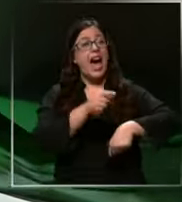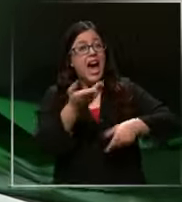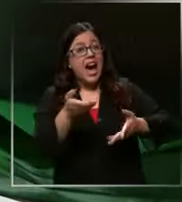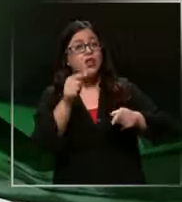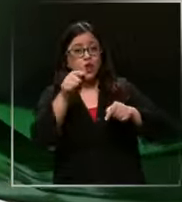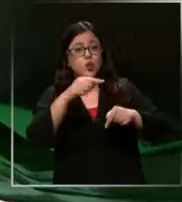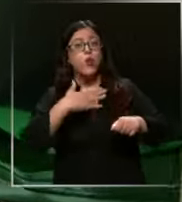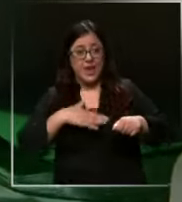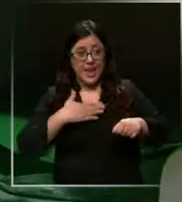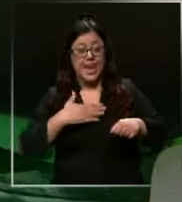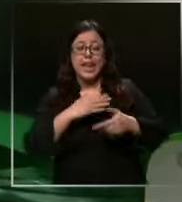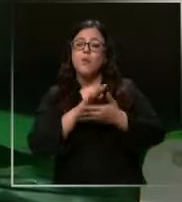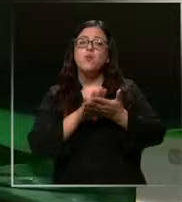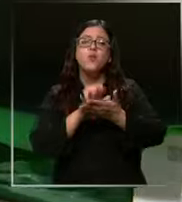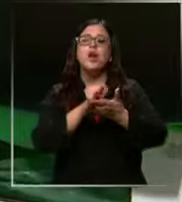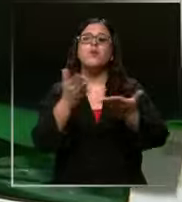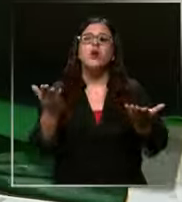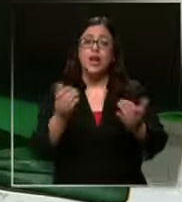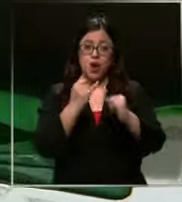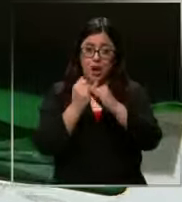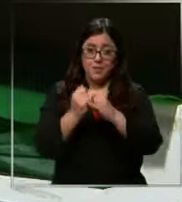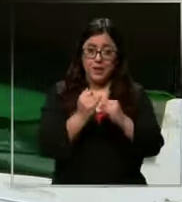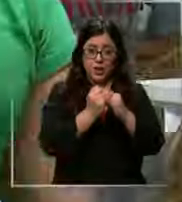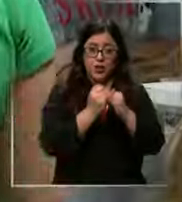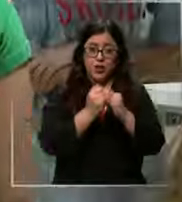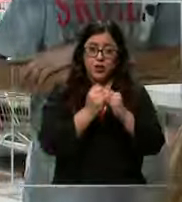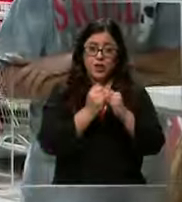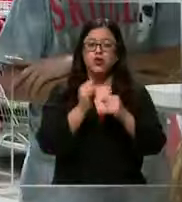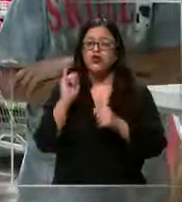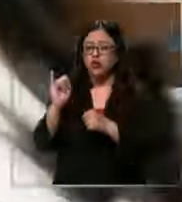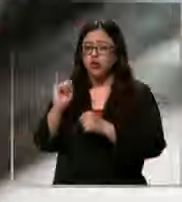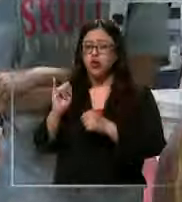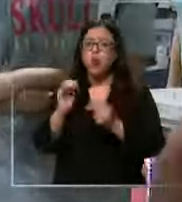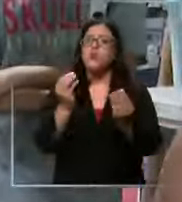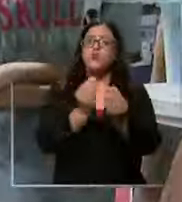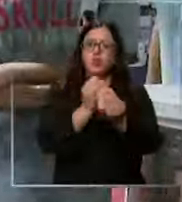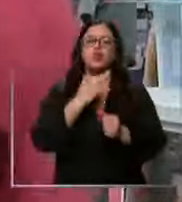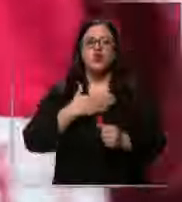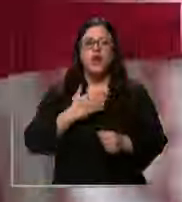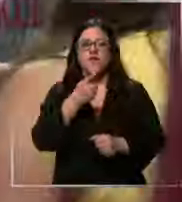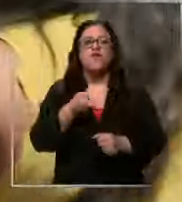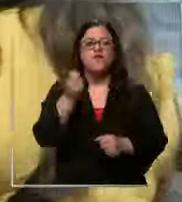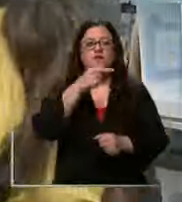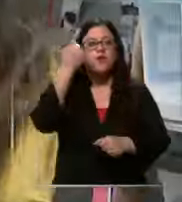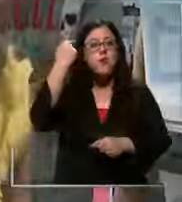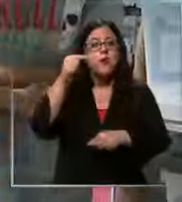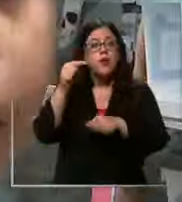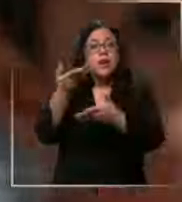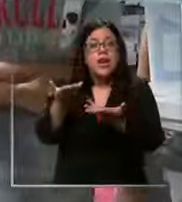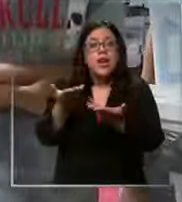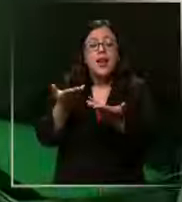ganas de por ejemplo estar con amigos muchos sí quieren volver Pero antes acompañan a sus papás